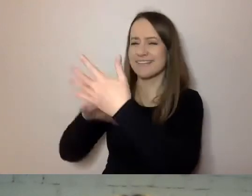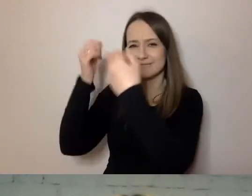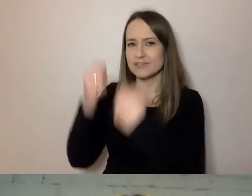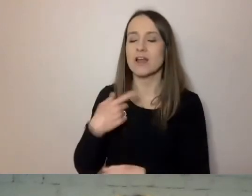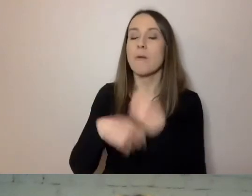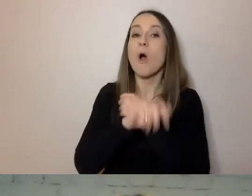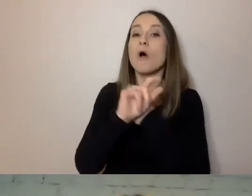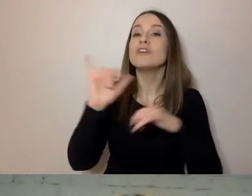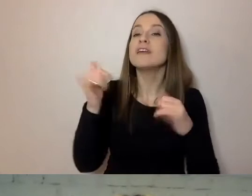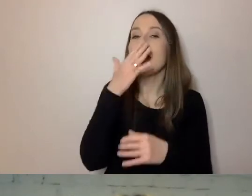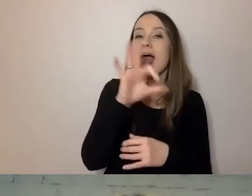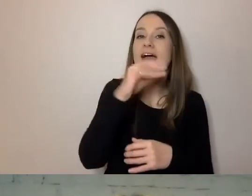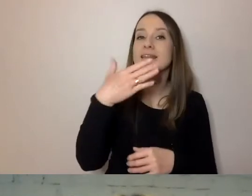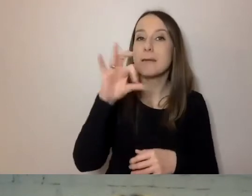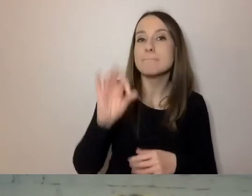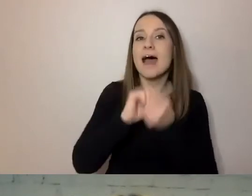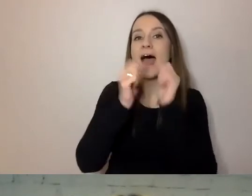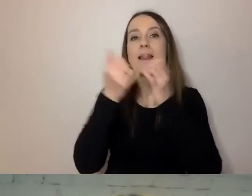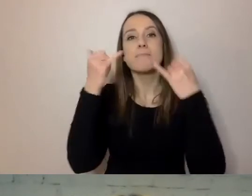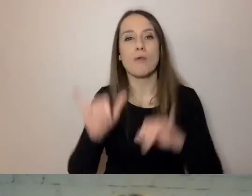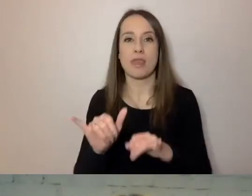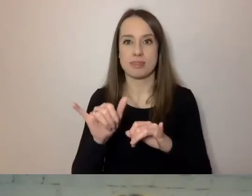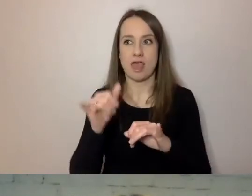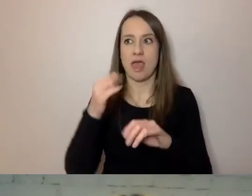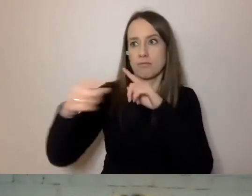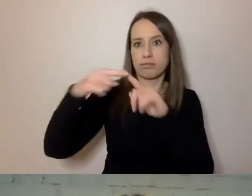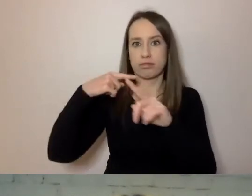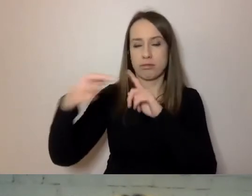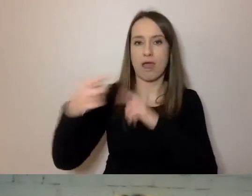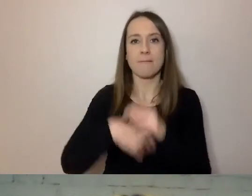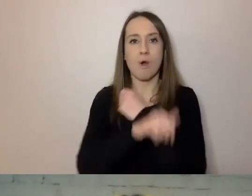Raczej są przyzwyczajone, że dobry komunikat ma 160 znaków.